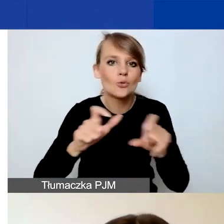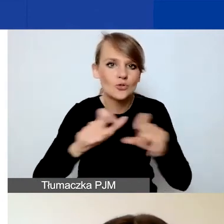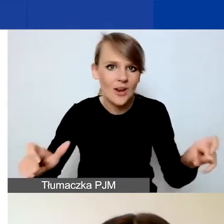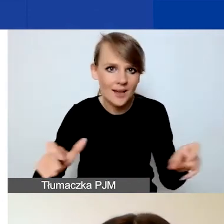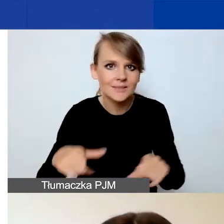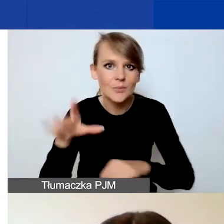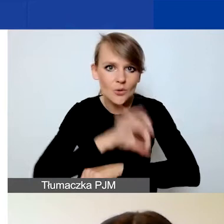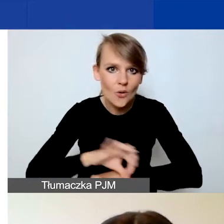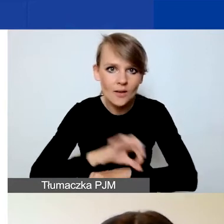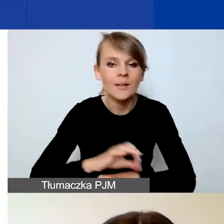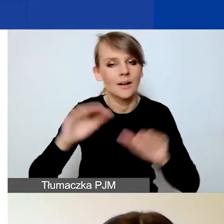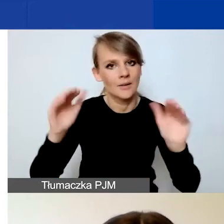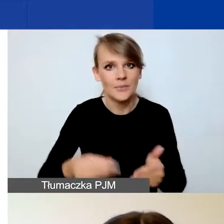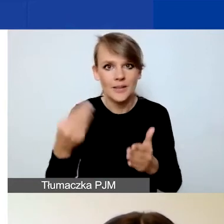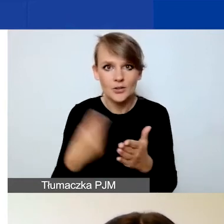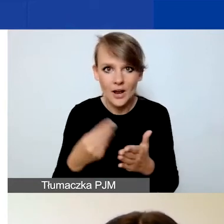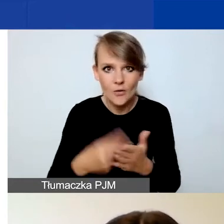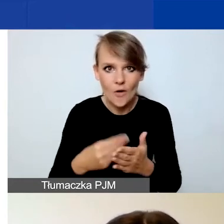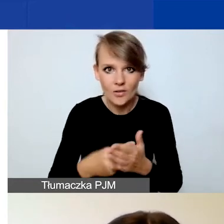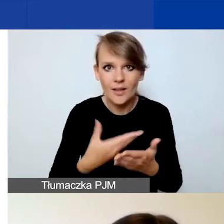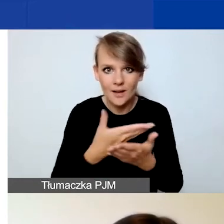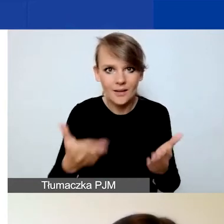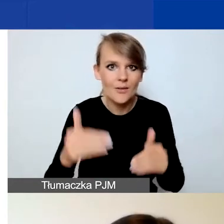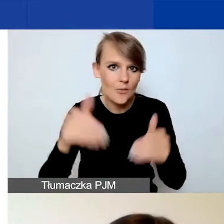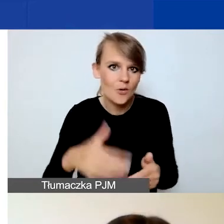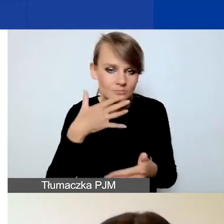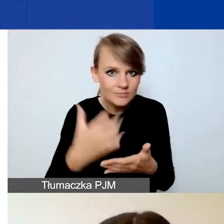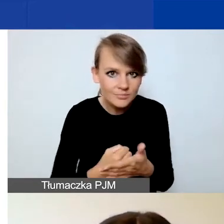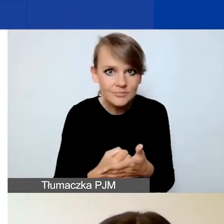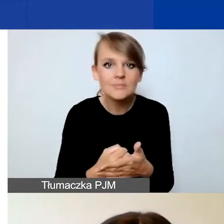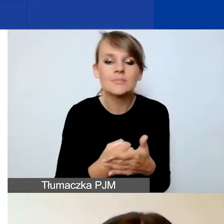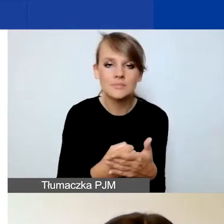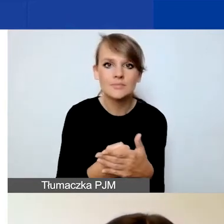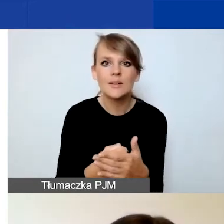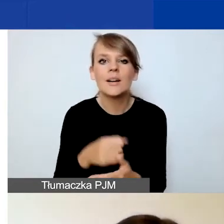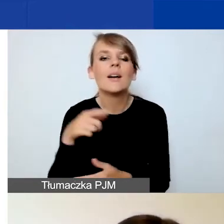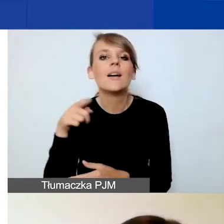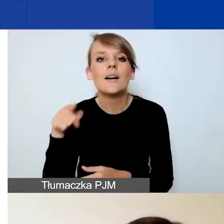i generalnie mniejszą kwotę, którą możecie dysponować w stosunku do projektów tematycznych,